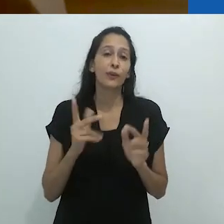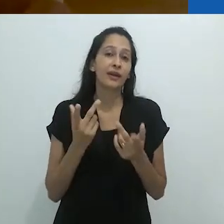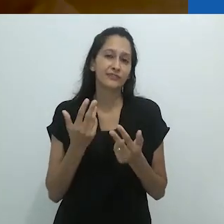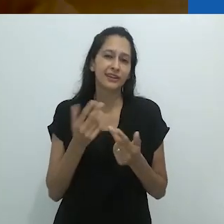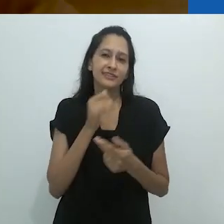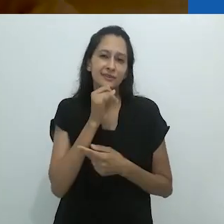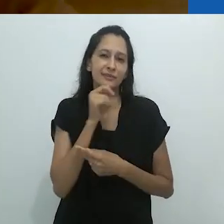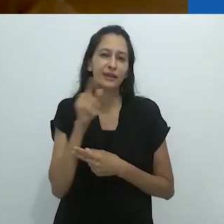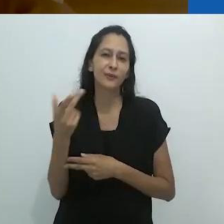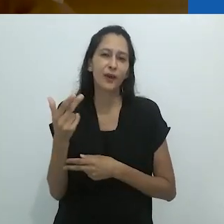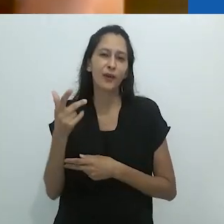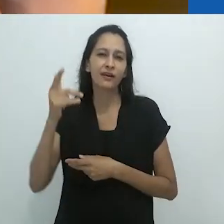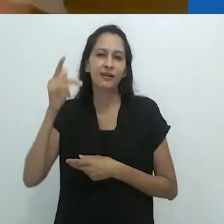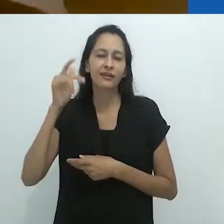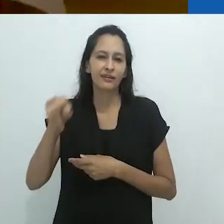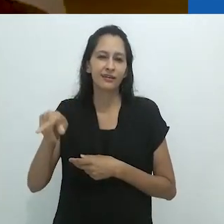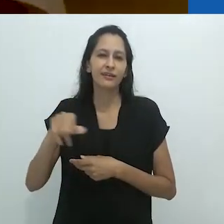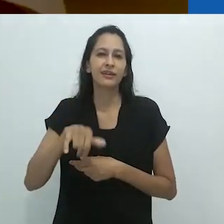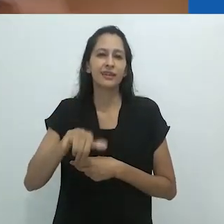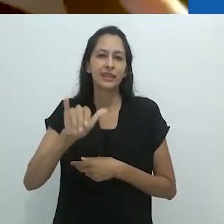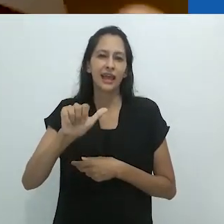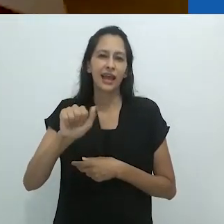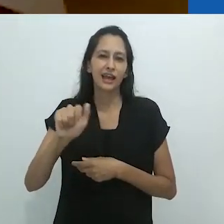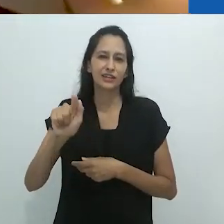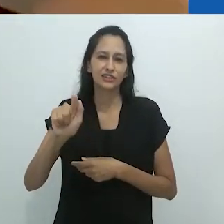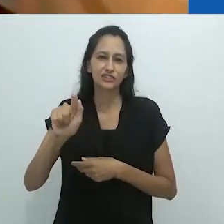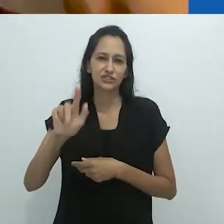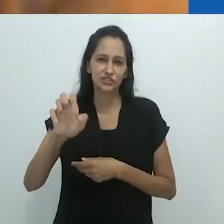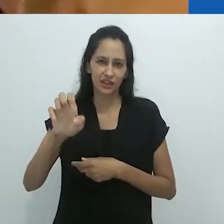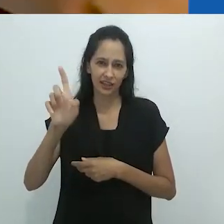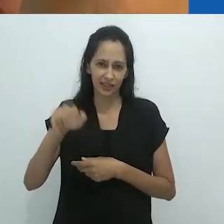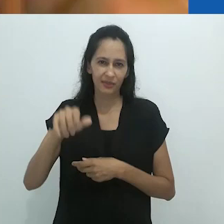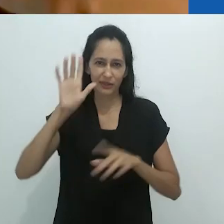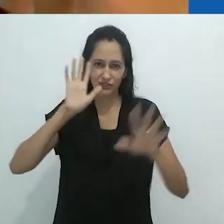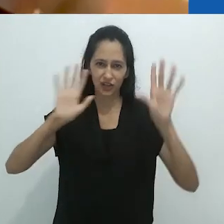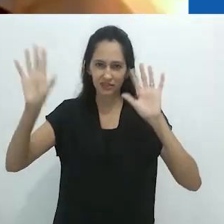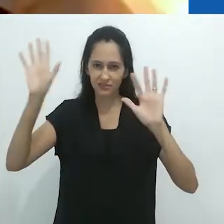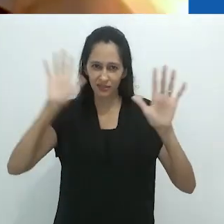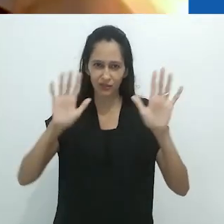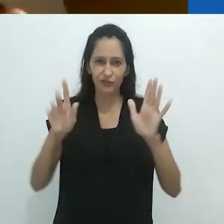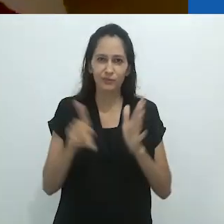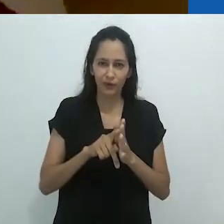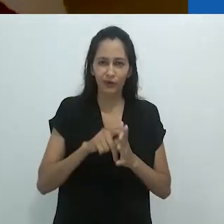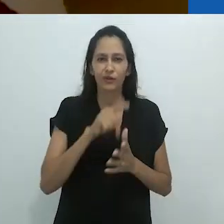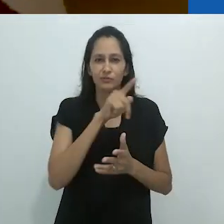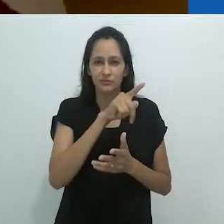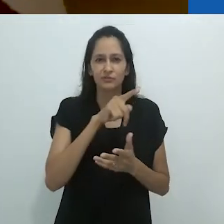não muito diferente das idas e vindas das imagens